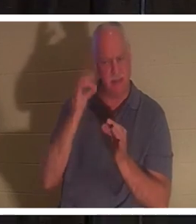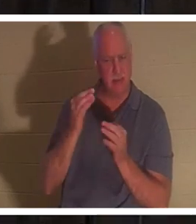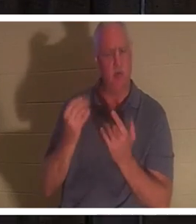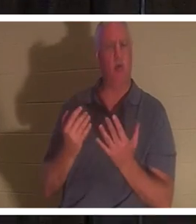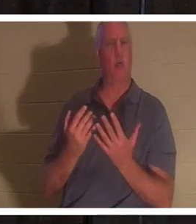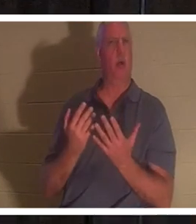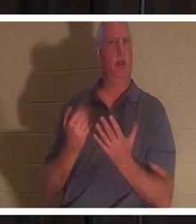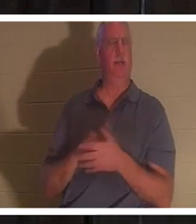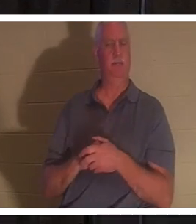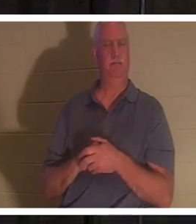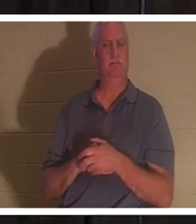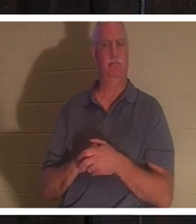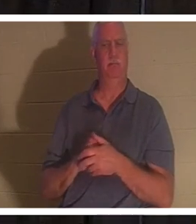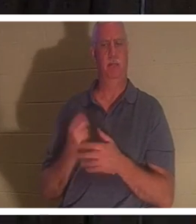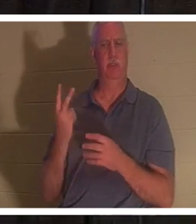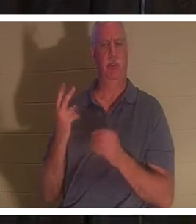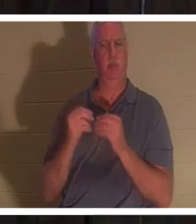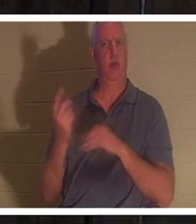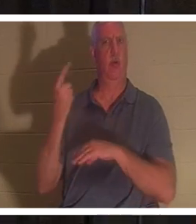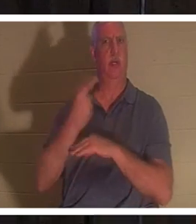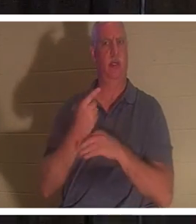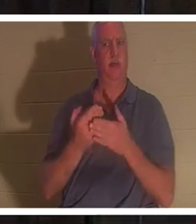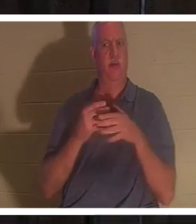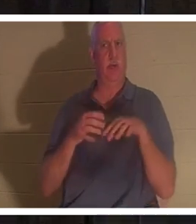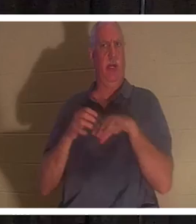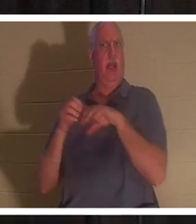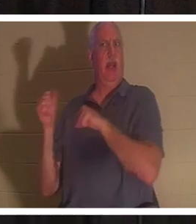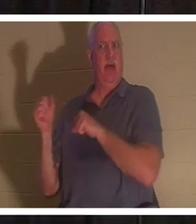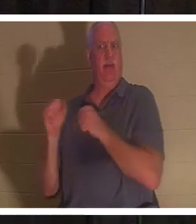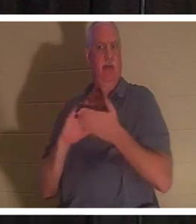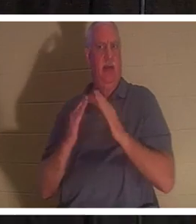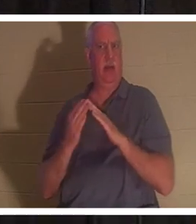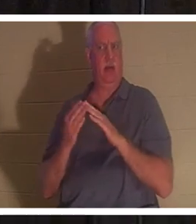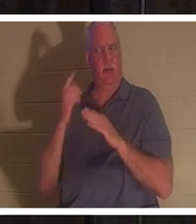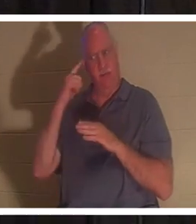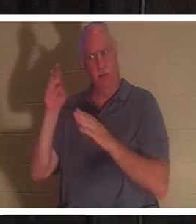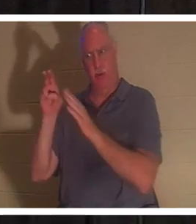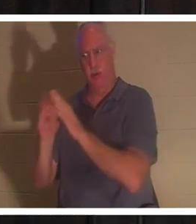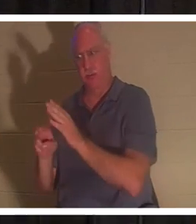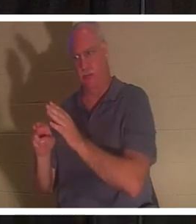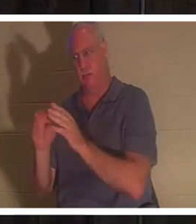又等了两天，才动身前往坟墓。 当然，